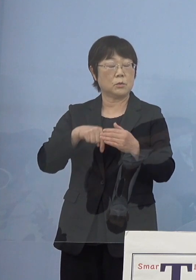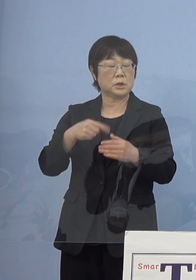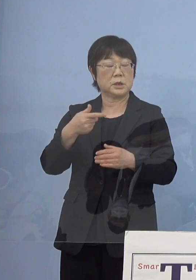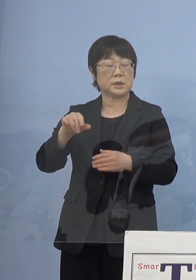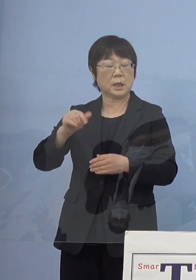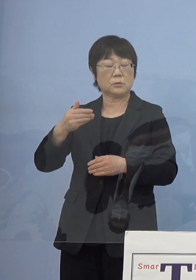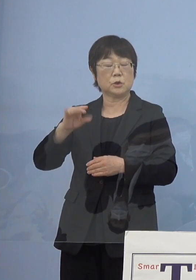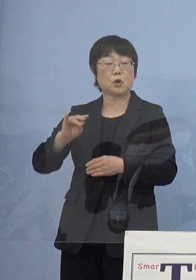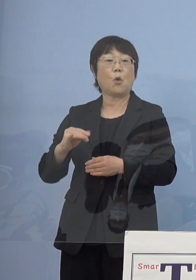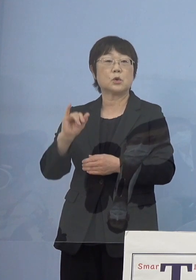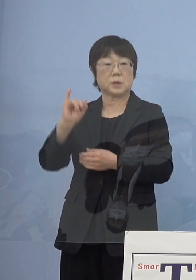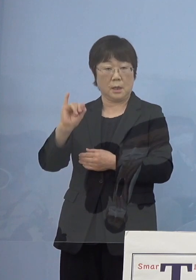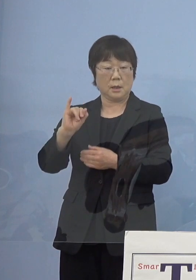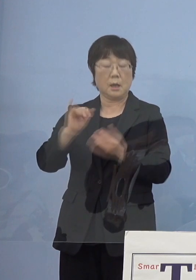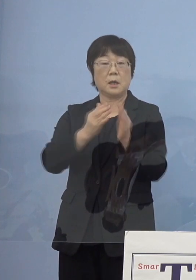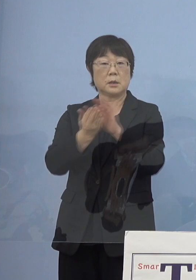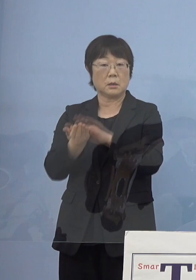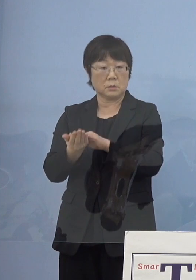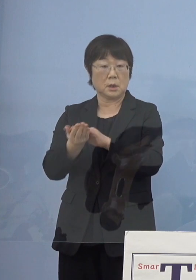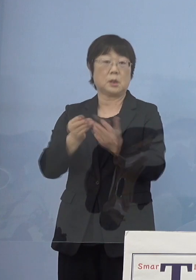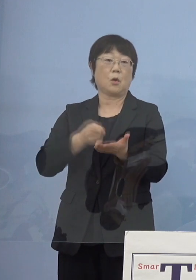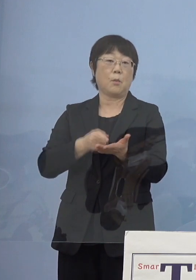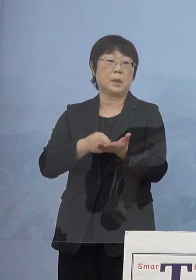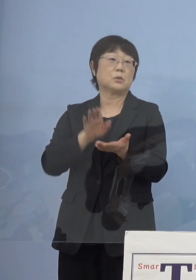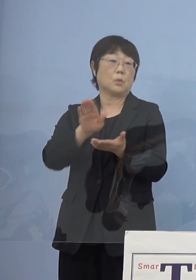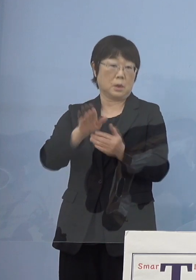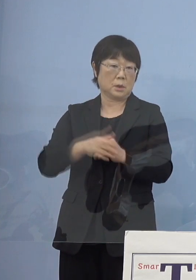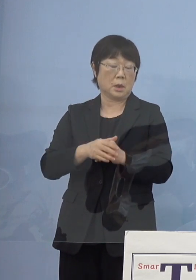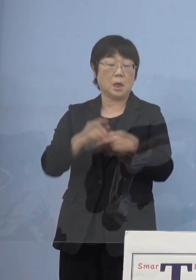コメントいただいたんですが2点